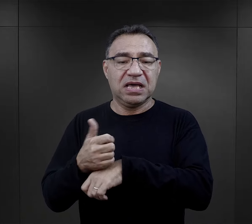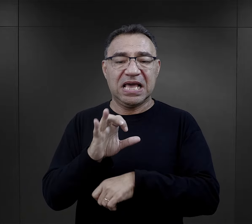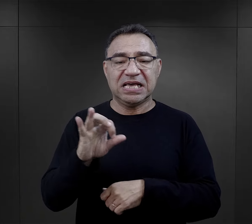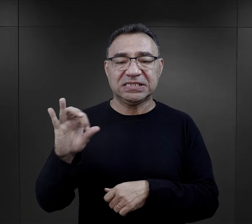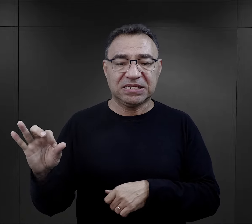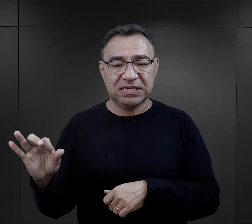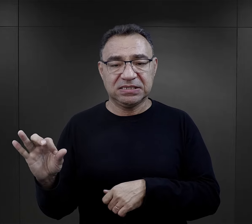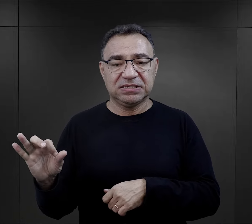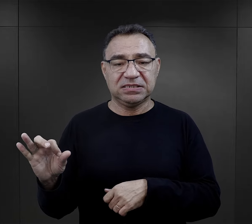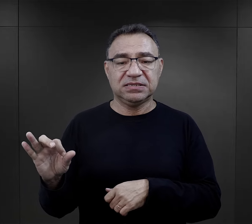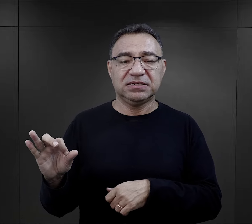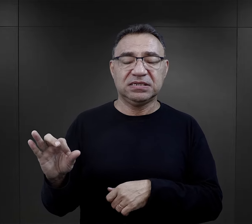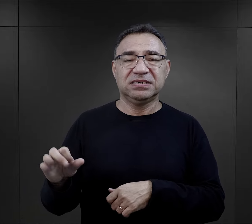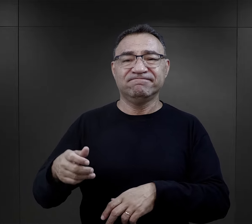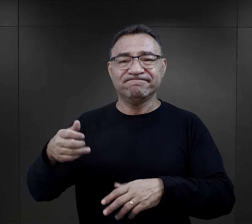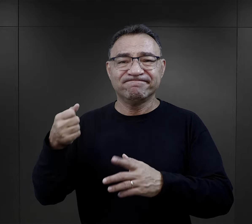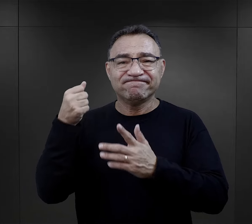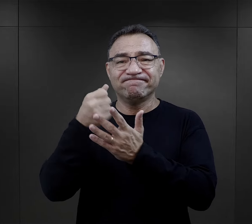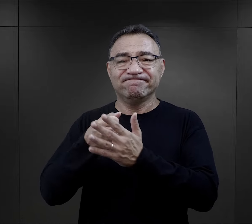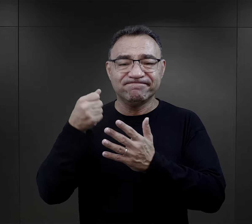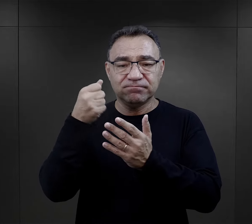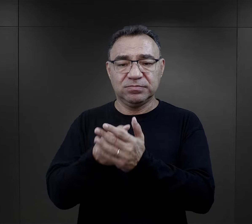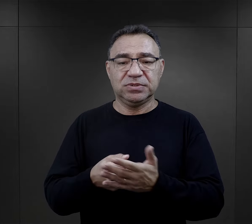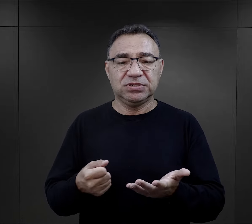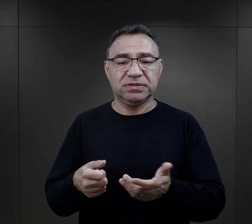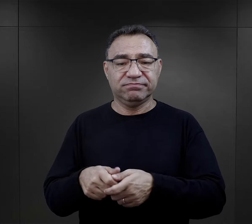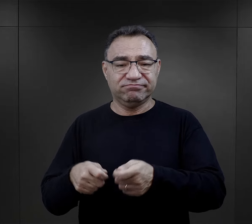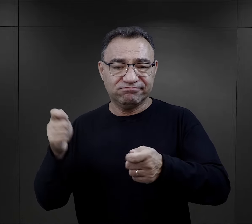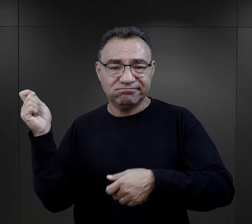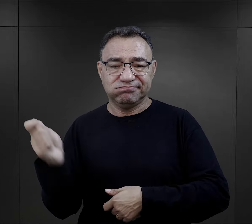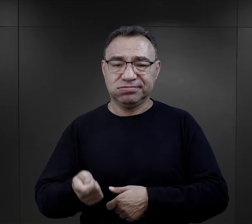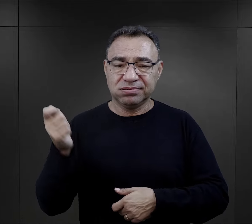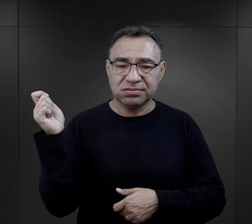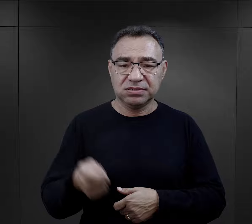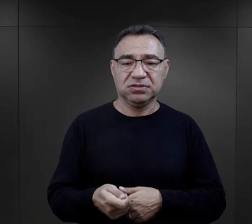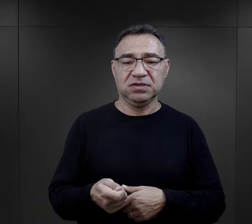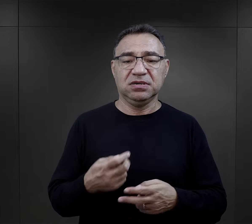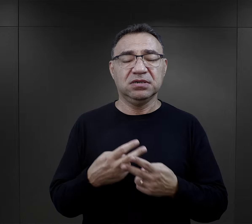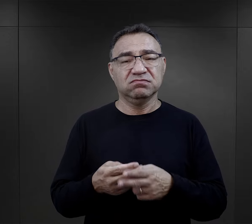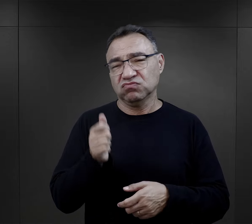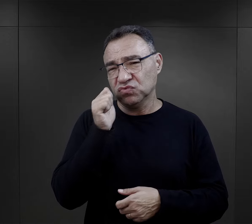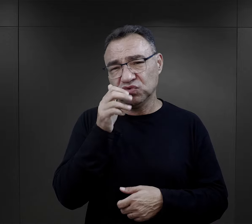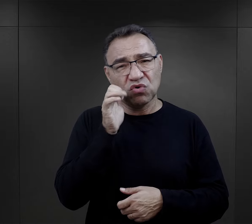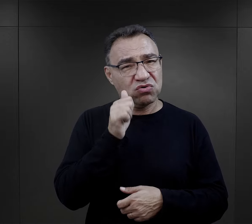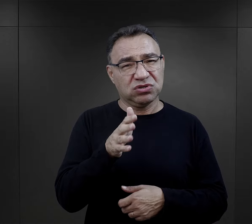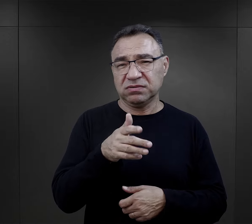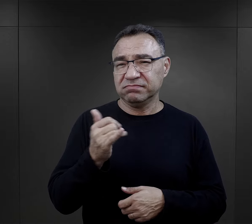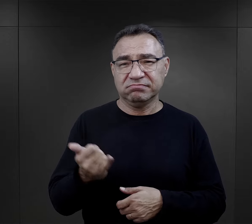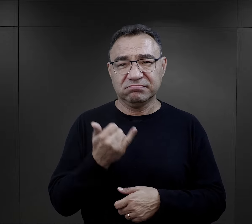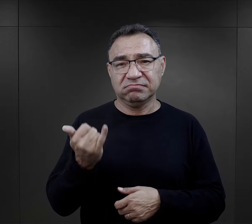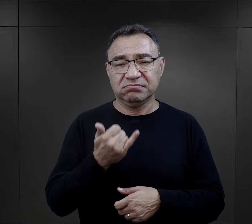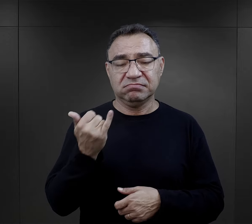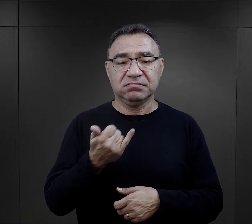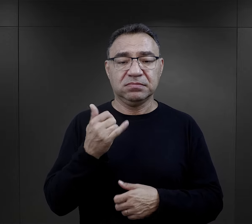i esesmani, stąd bicie, stąd te „razy”, które spadały na więźniów, były codziennością.